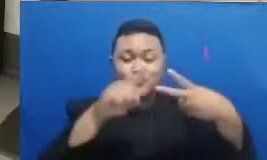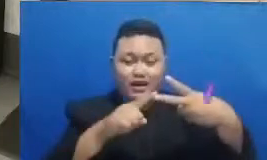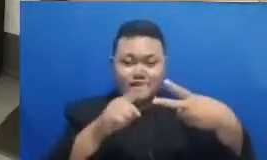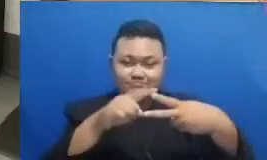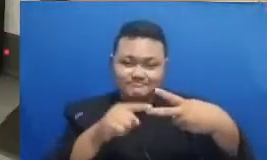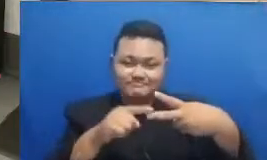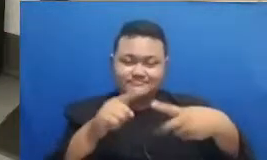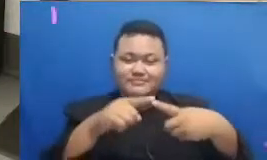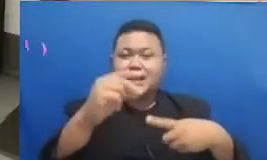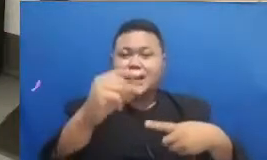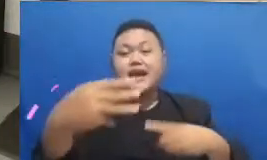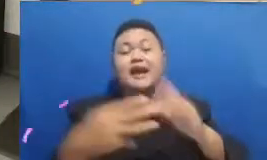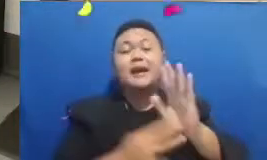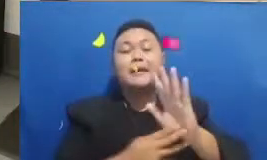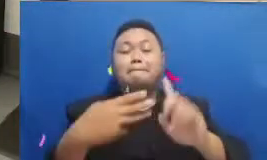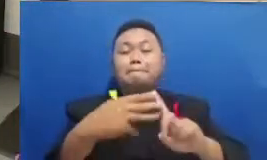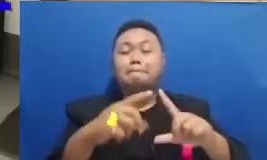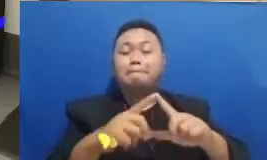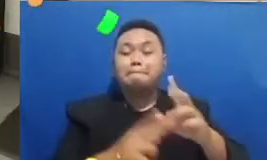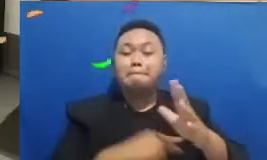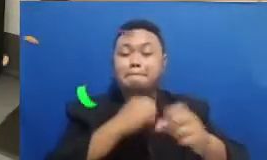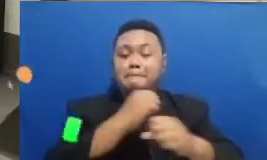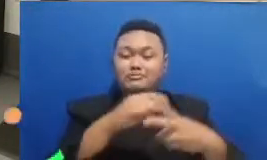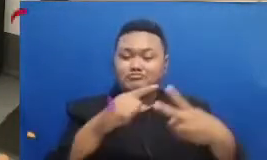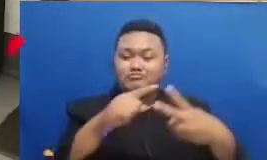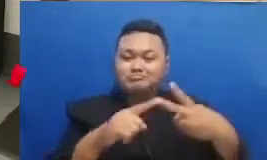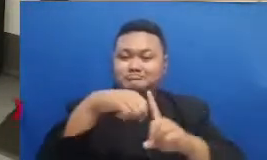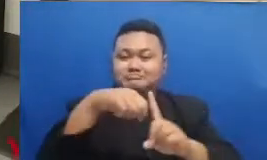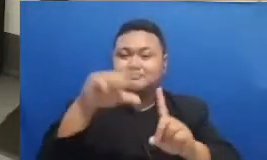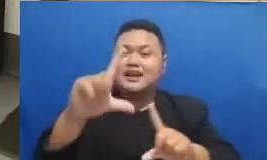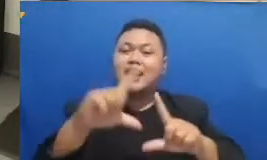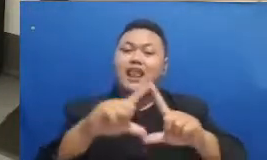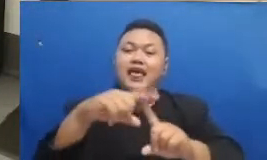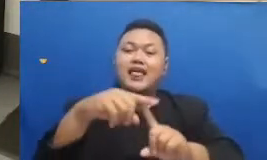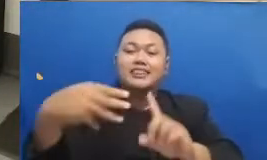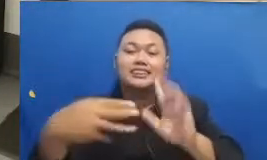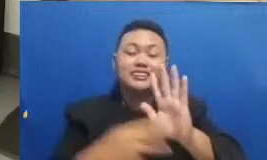dan Ibu yang menebak dengan benar kalau udah benar menebaknya berart i sudah the kepuasan